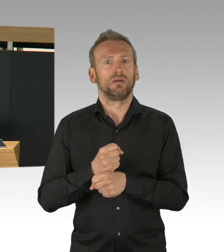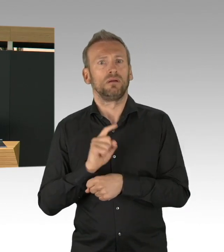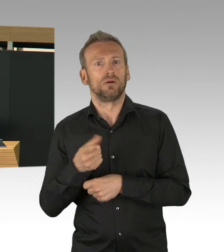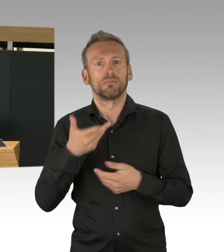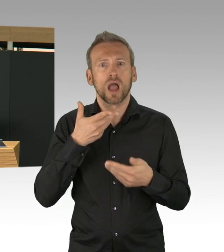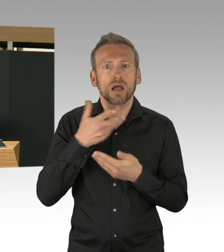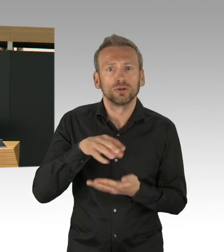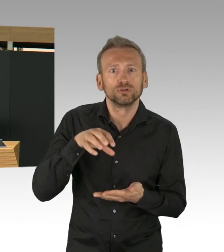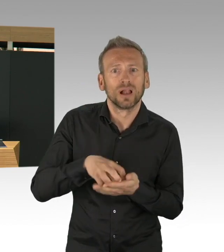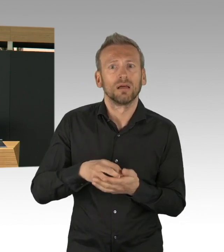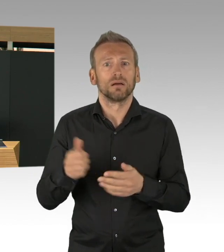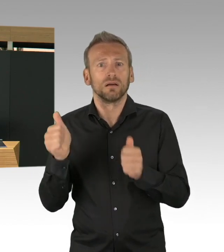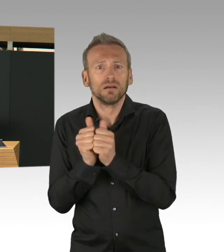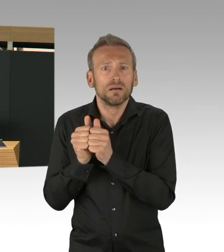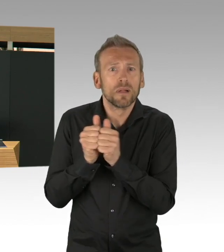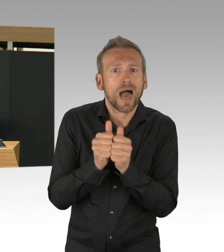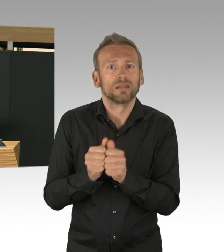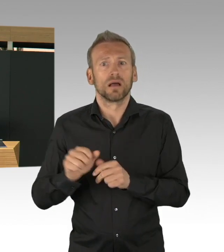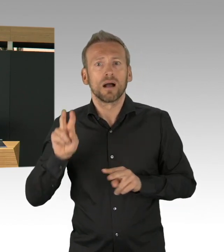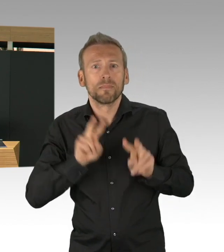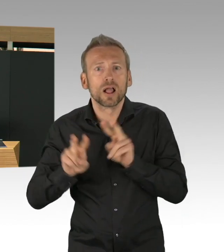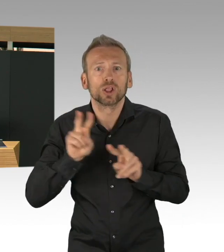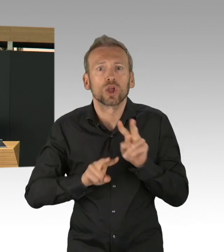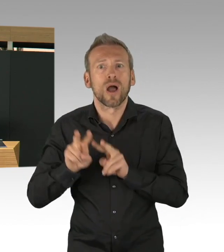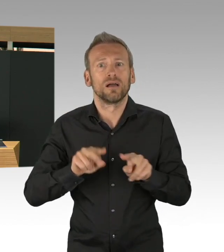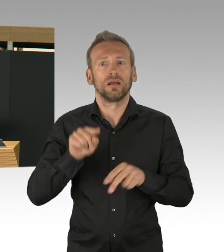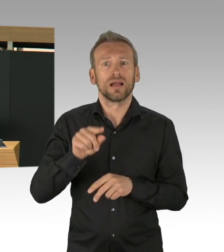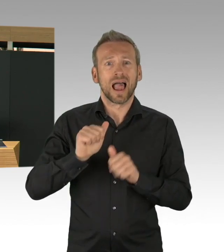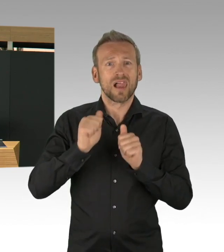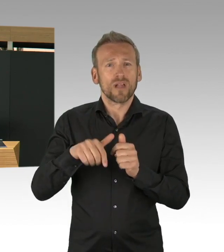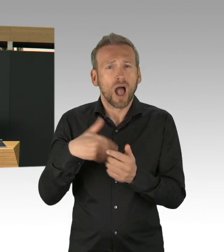wir helfen uns alle gegenseitig und das ist auch das was Berlin auszeichnet,